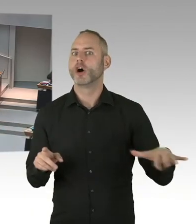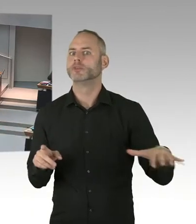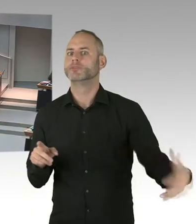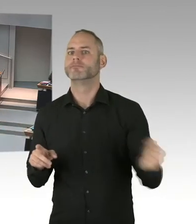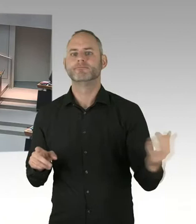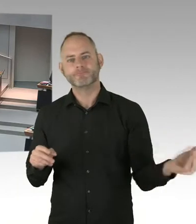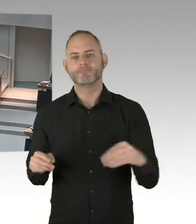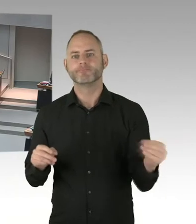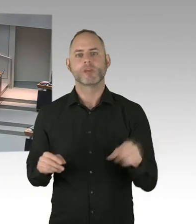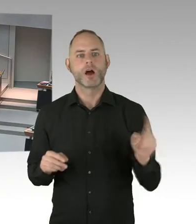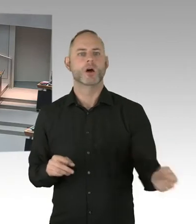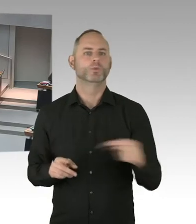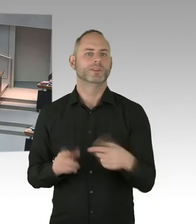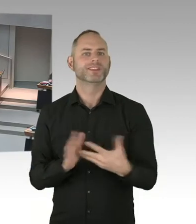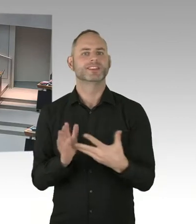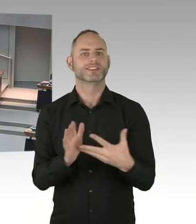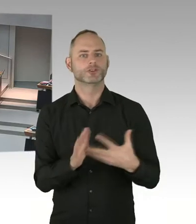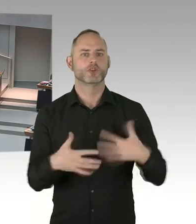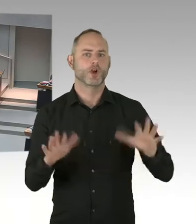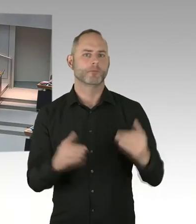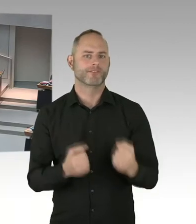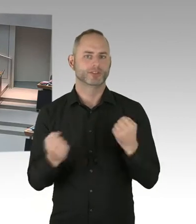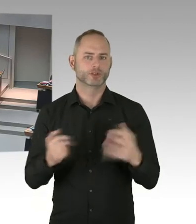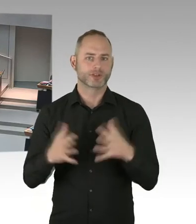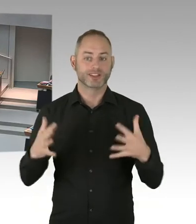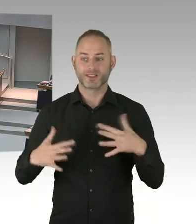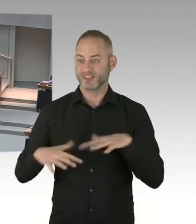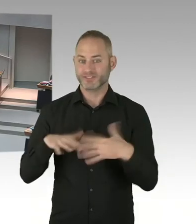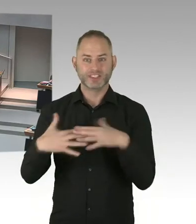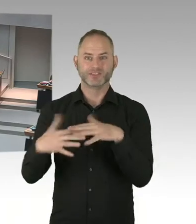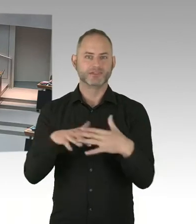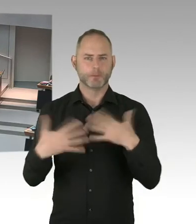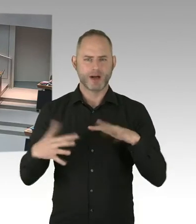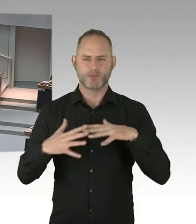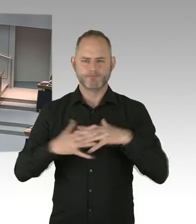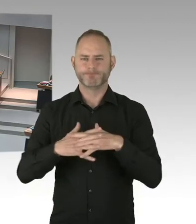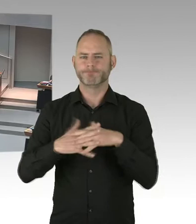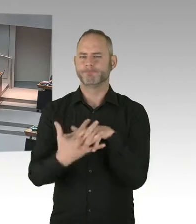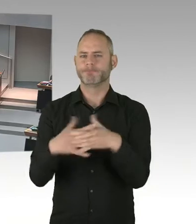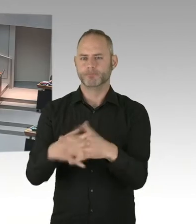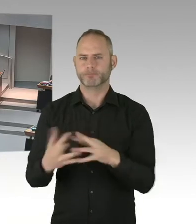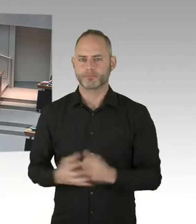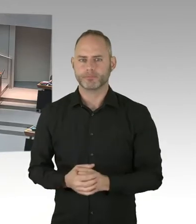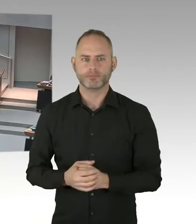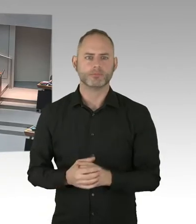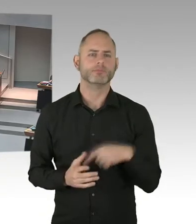dass PrEP eventuell auch finanziert werden soll. Wir haben schon vorausschauend in unser Clearing Stelle,